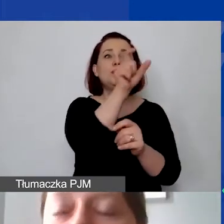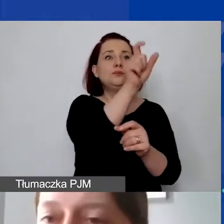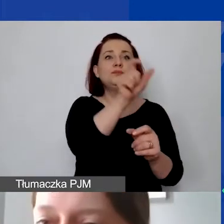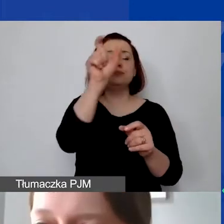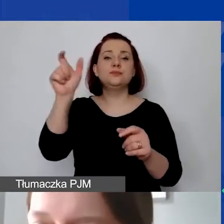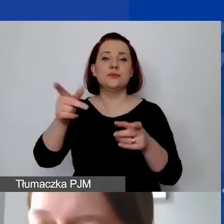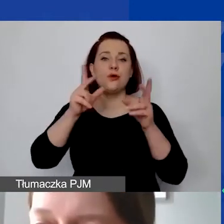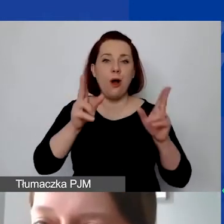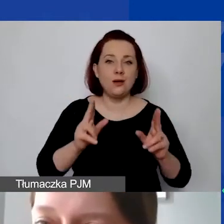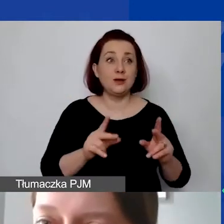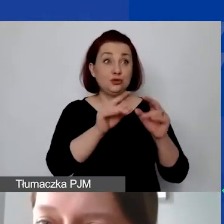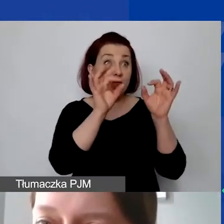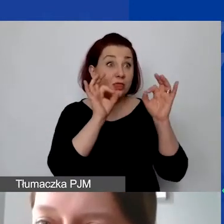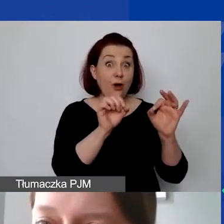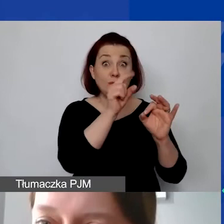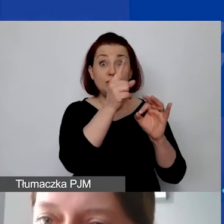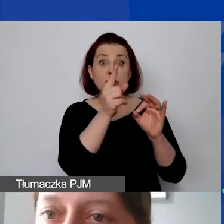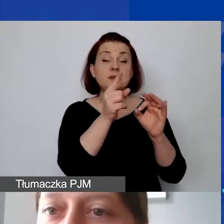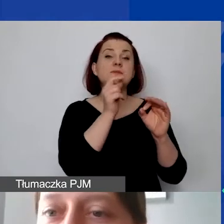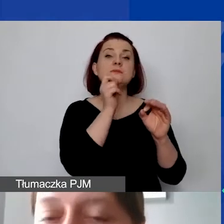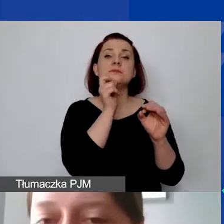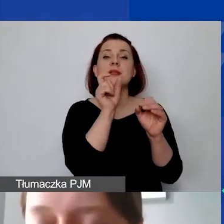czy jest dobrze określona jednostka miary,